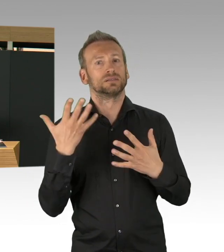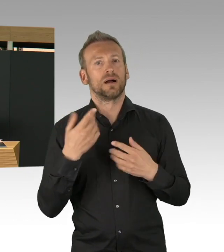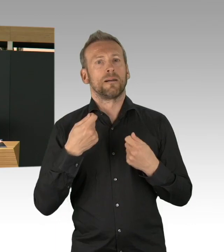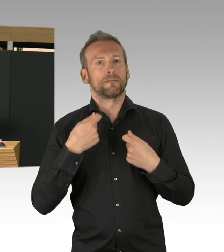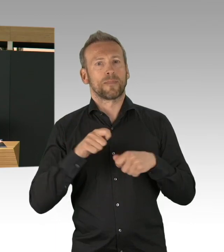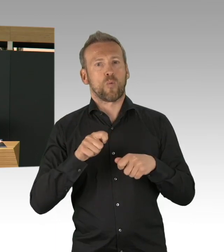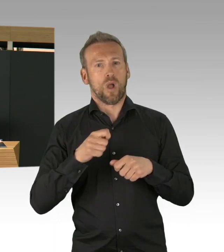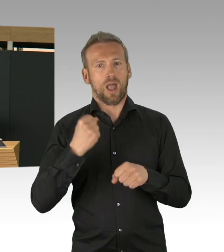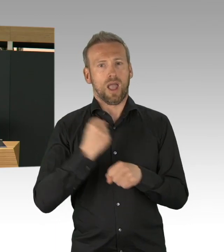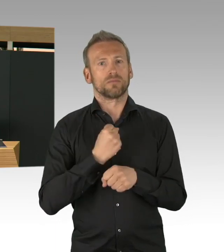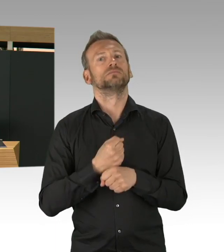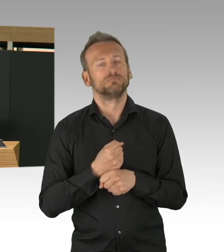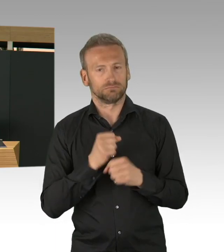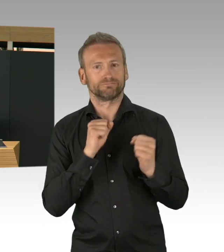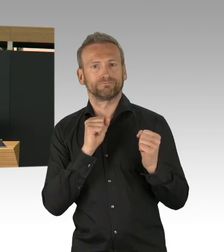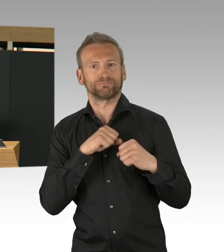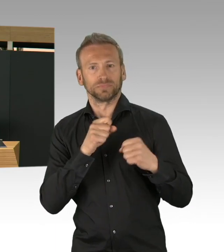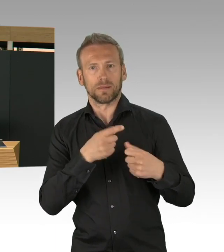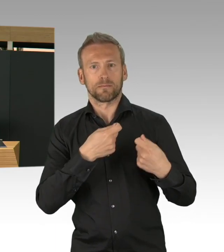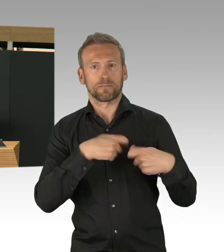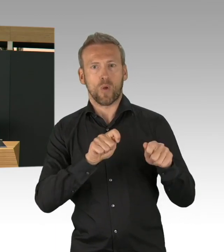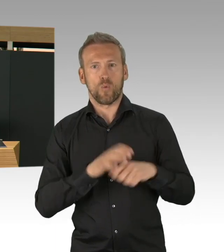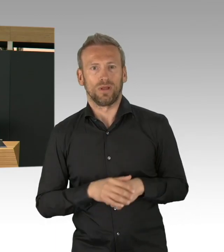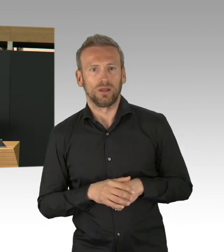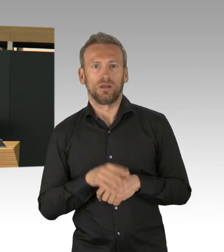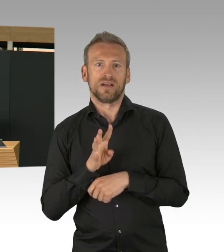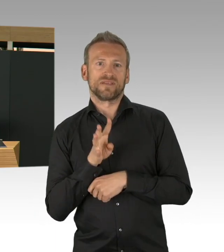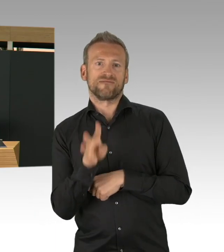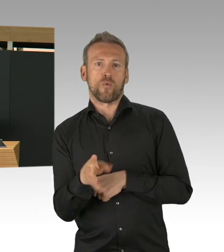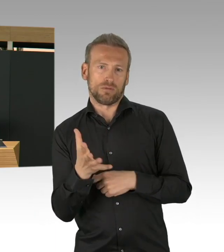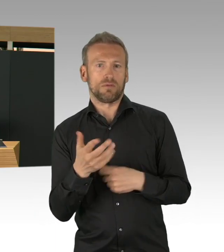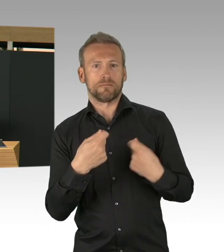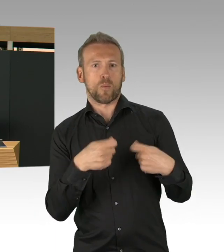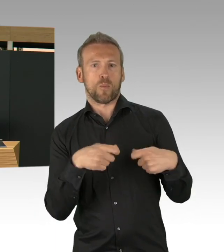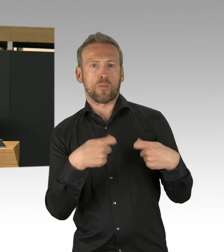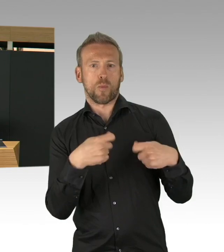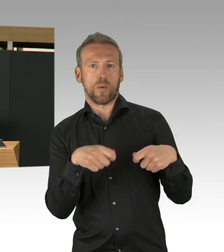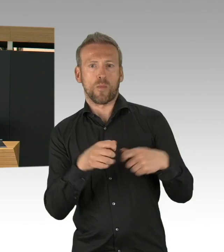viele andere Firmen, alle haben einfach, die waren da und die haben gesagt, wir wollen mithelfen.